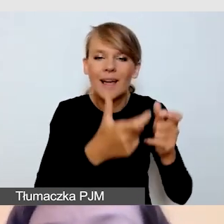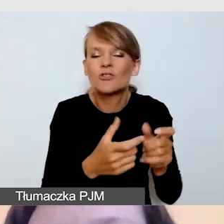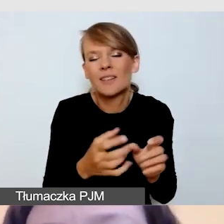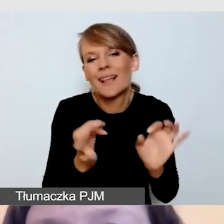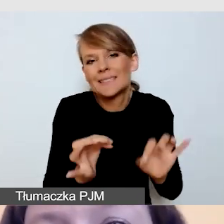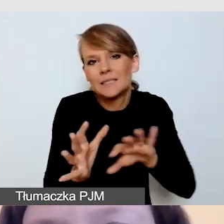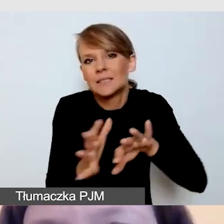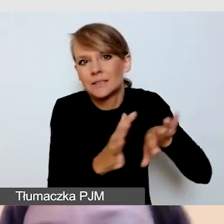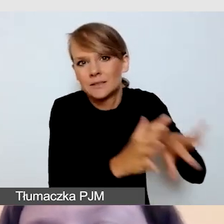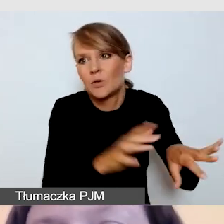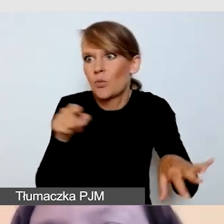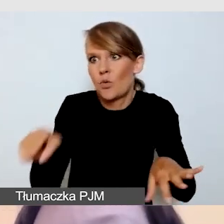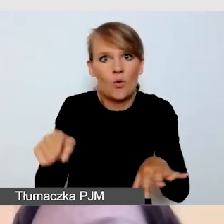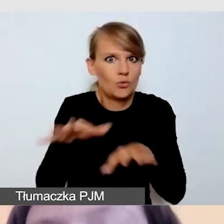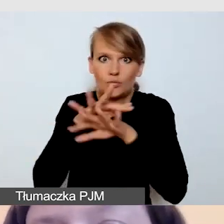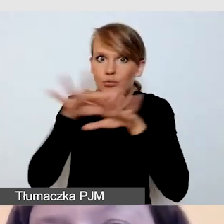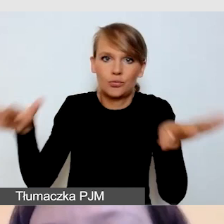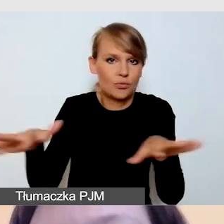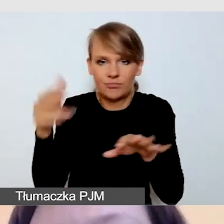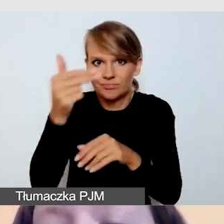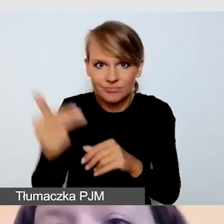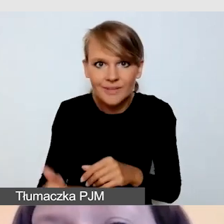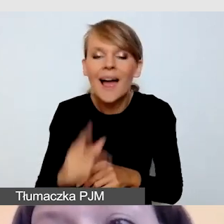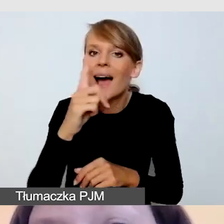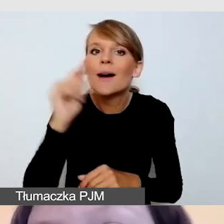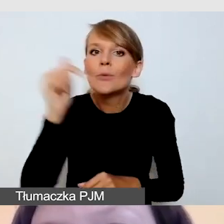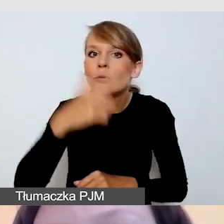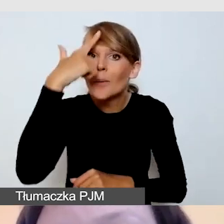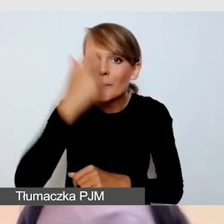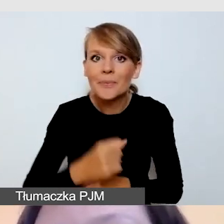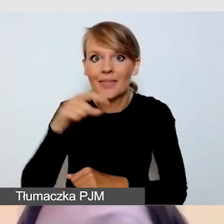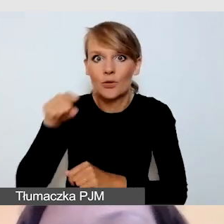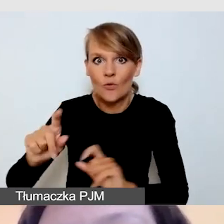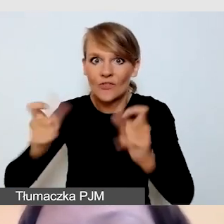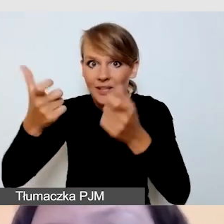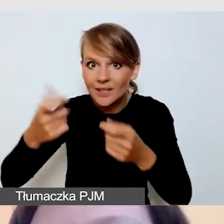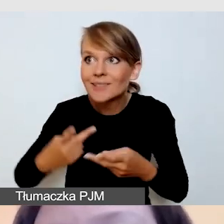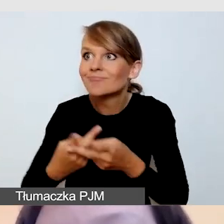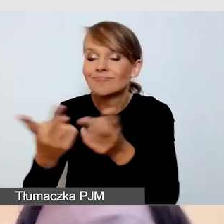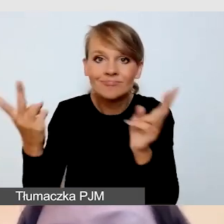że wydarzenie, które transmitujemy w sieci, bardzo często jest organizowane w formie hybrydowej.